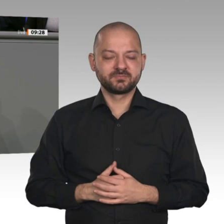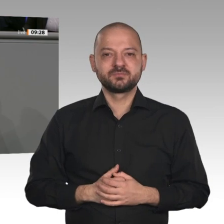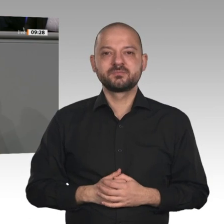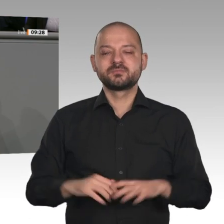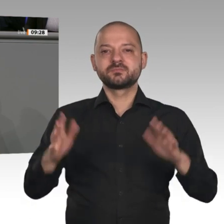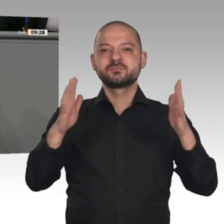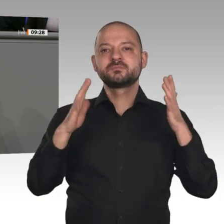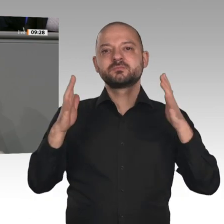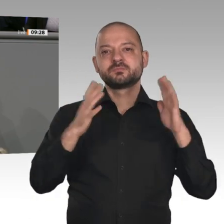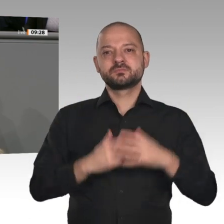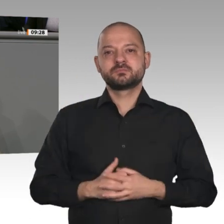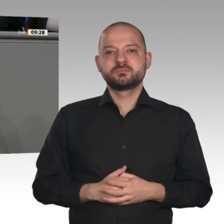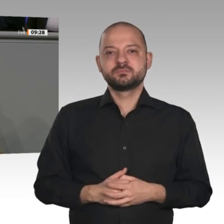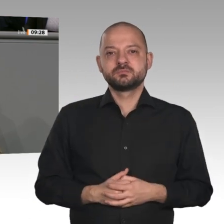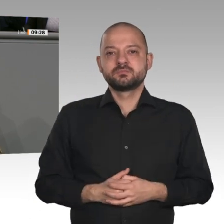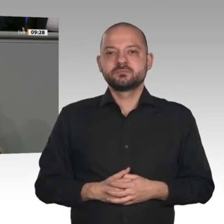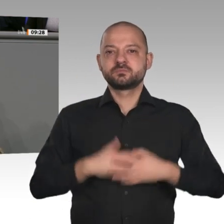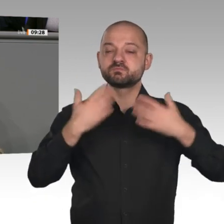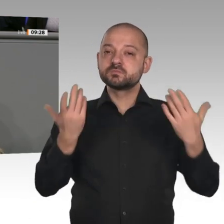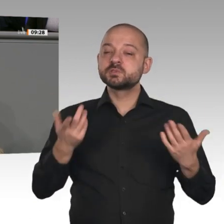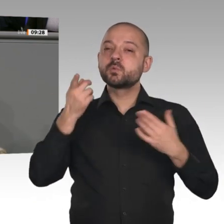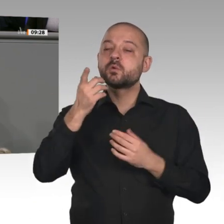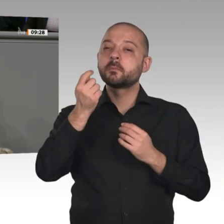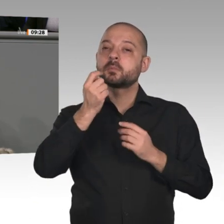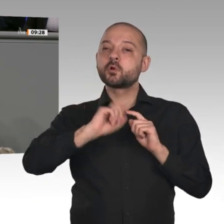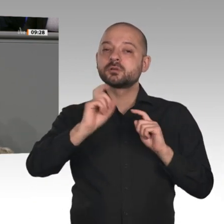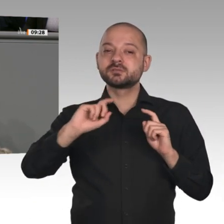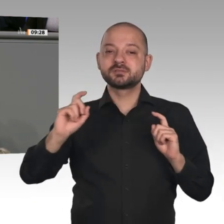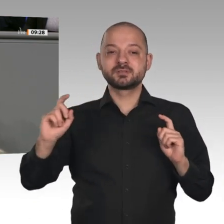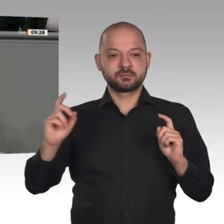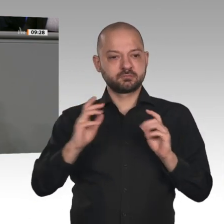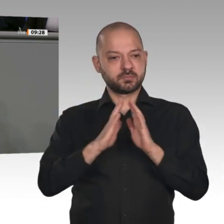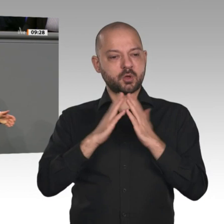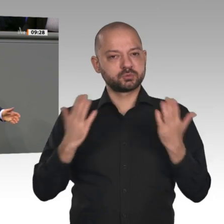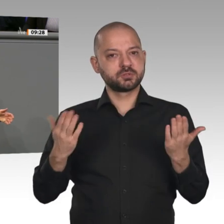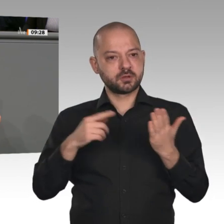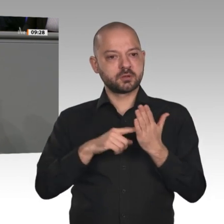Fiskus durch die Niedrigzinspolitik der EZB 436 Milliarden Euro Einsparungen durch